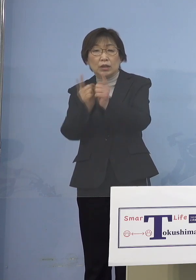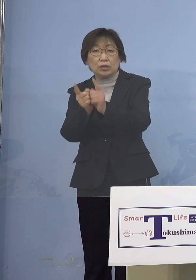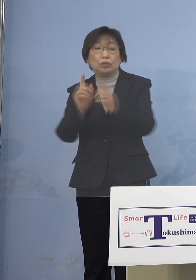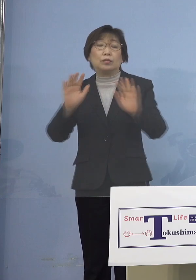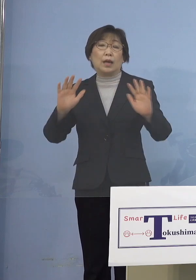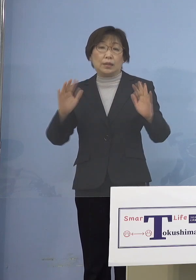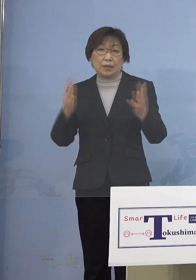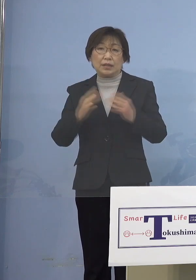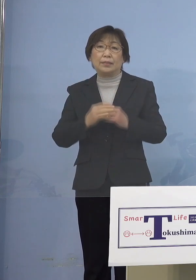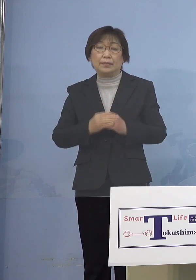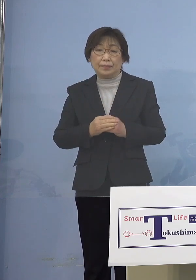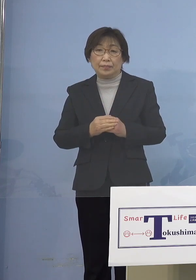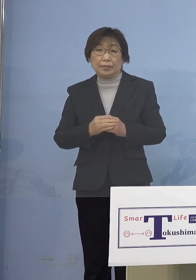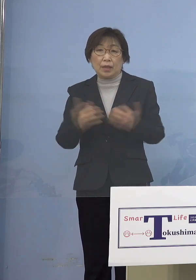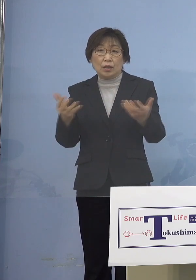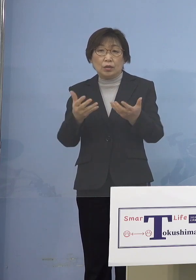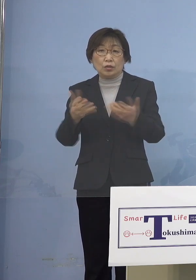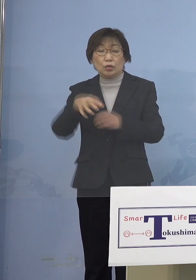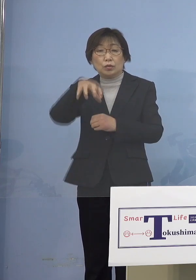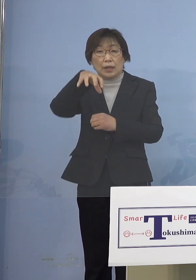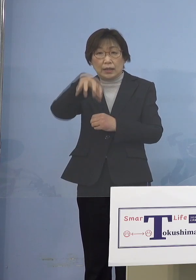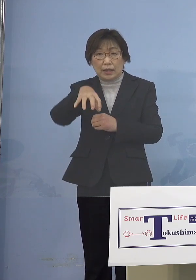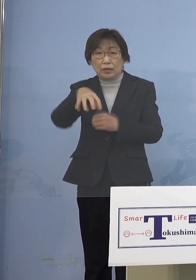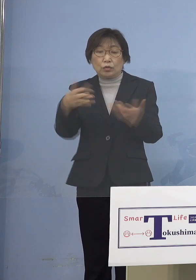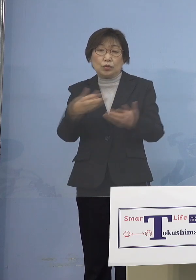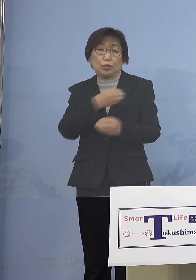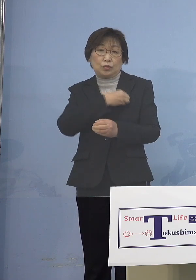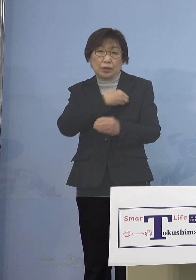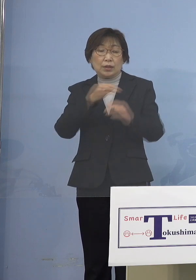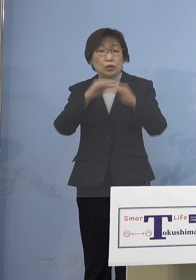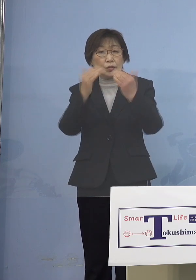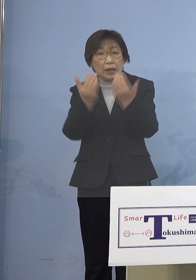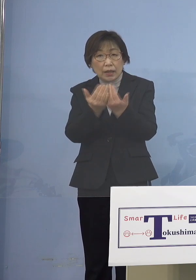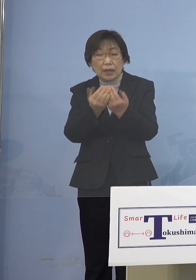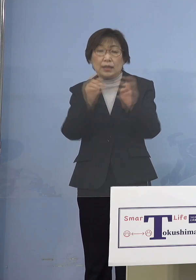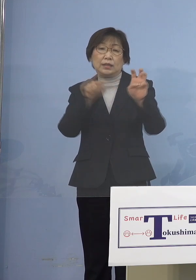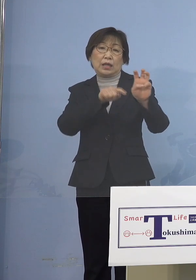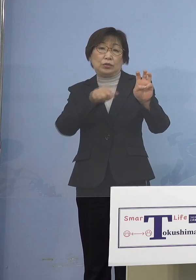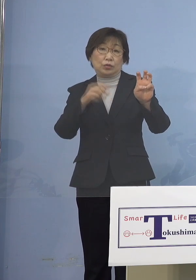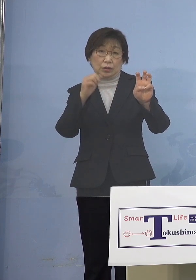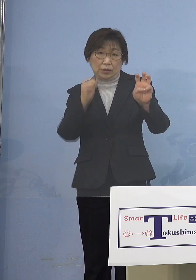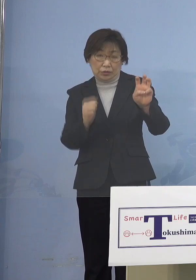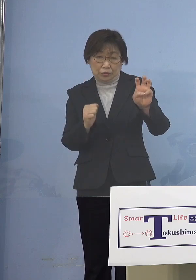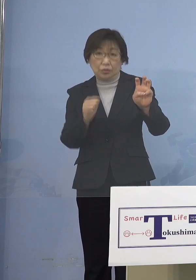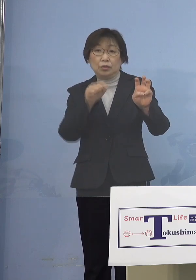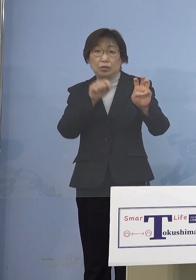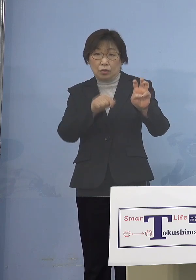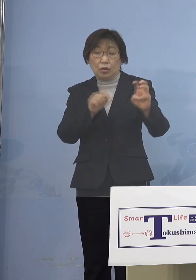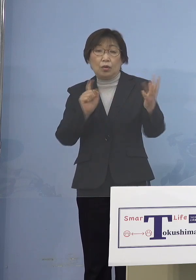また職場内の職員全て30名となりますが これを対象に検査を実施し